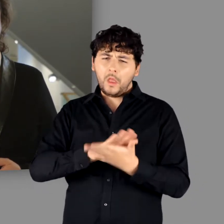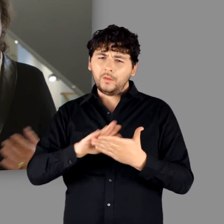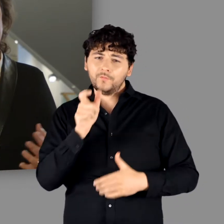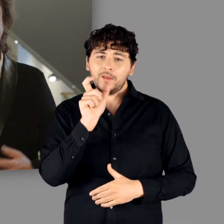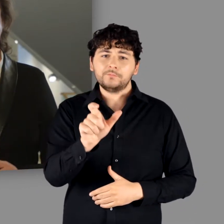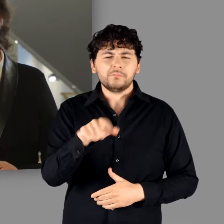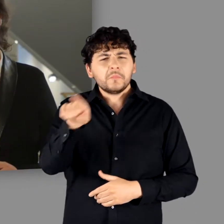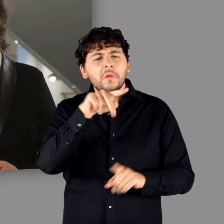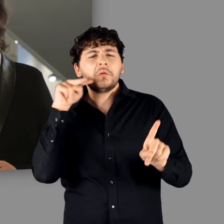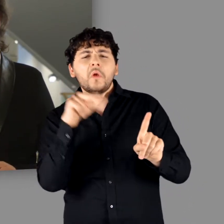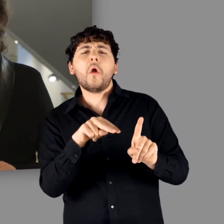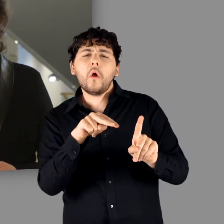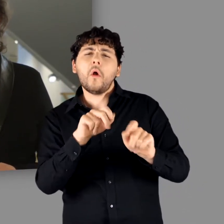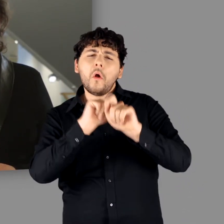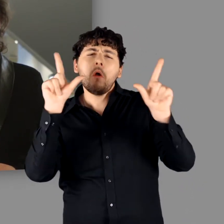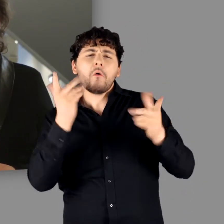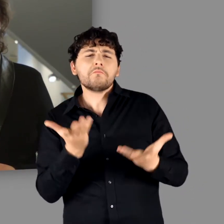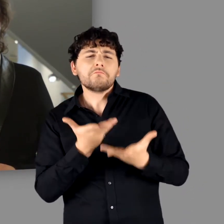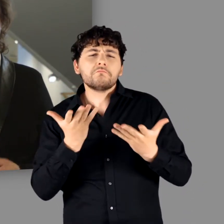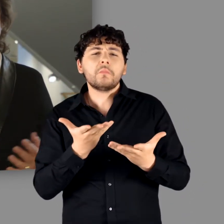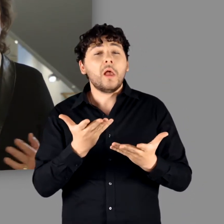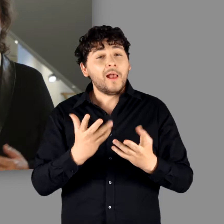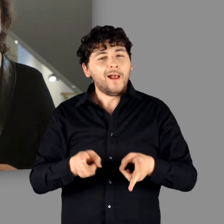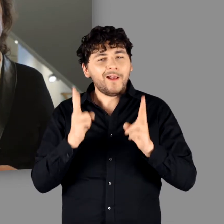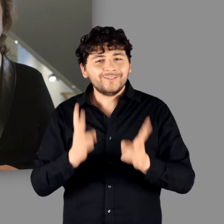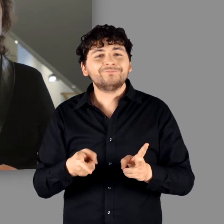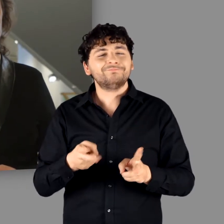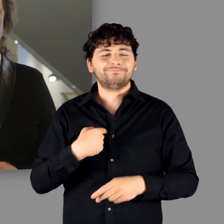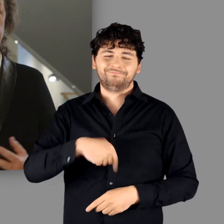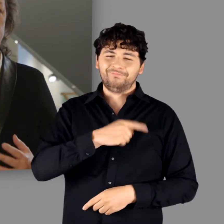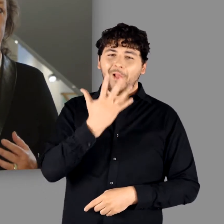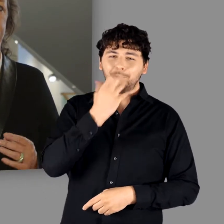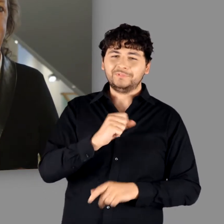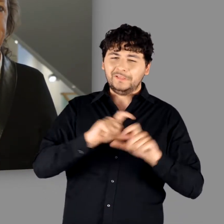Das klingt zwar zunächst trocken. Tatsächlich ist es jedoch ein bewusst gewählter,